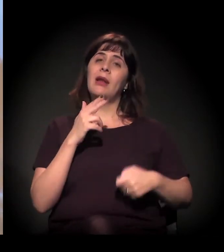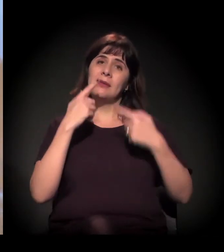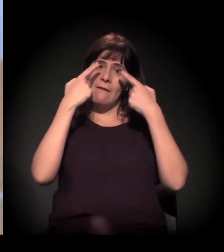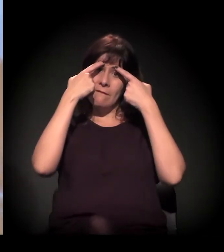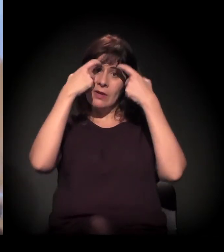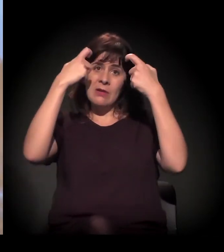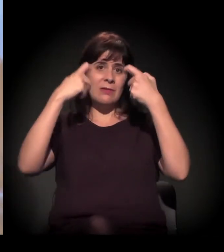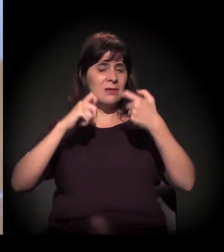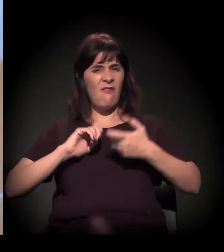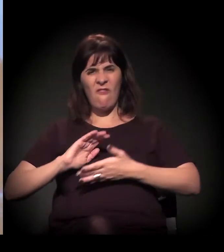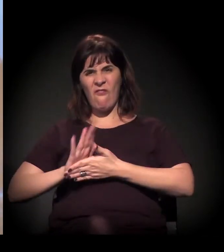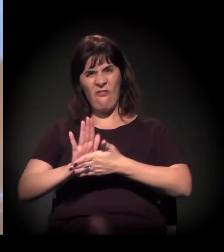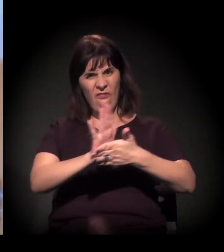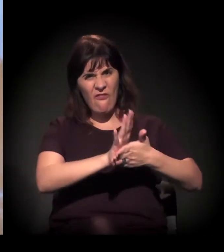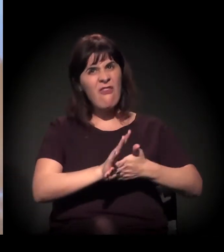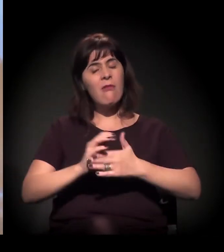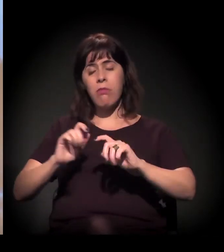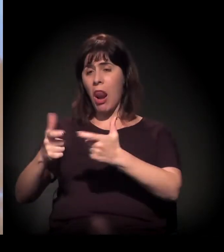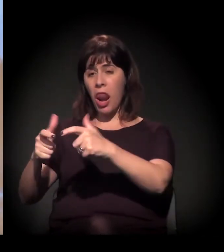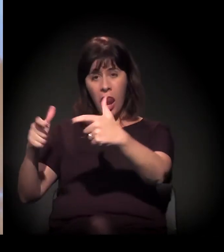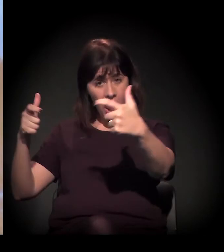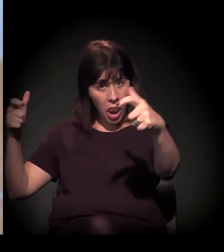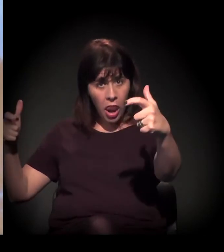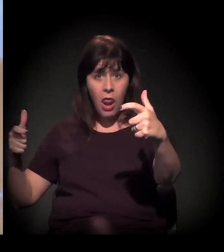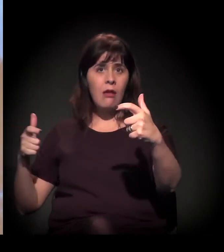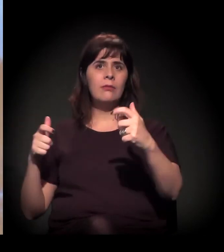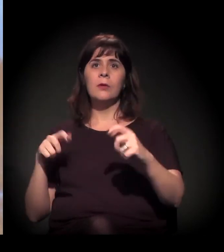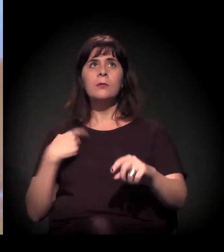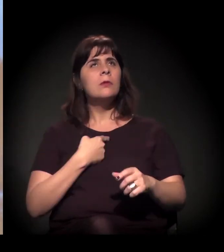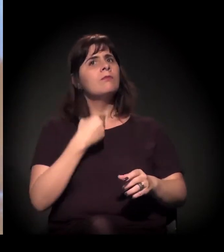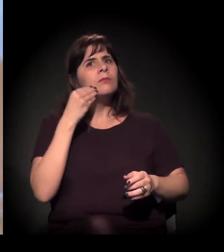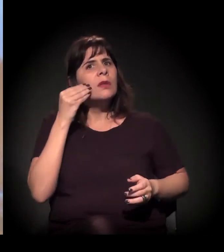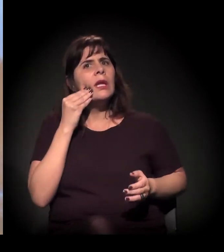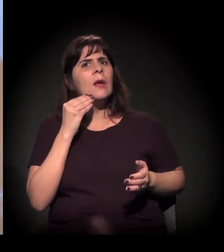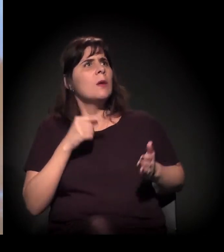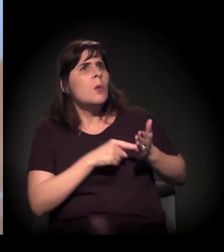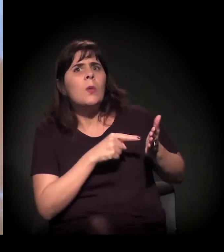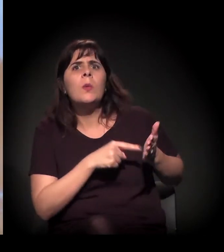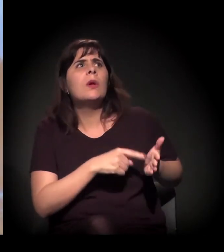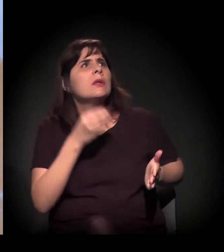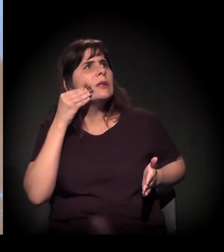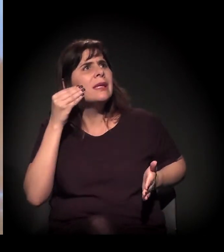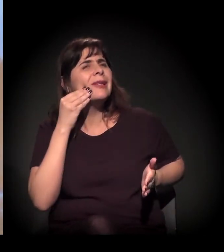que a gente documentou e tentou denunciar, mas a gente via que não tinha tanto apelo –